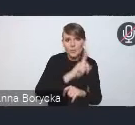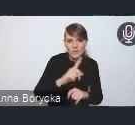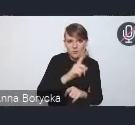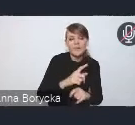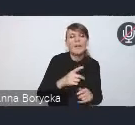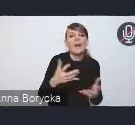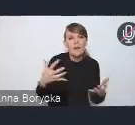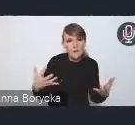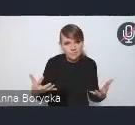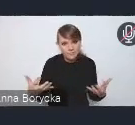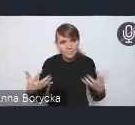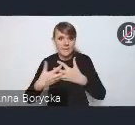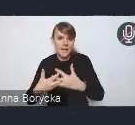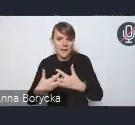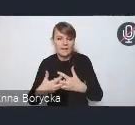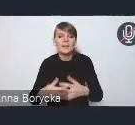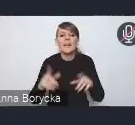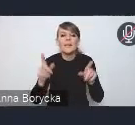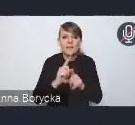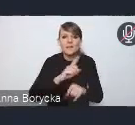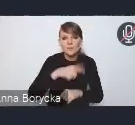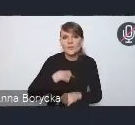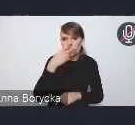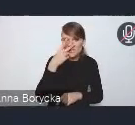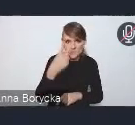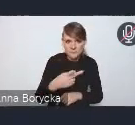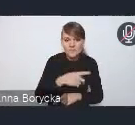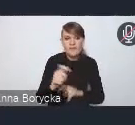Także rozwój. Widzimy, że rozwój tego transportu publicznego